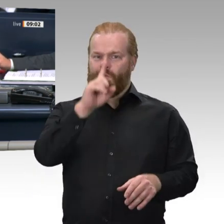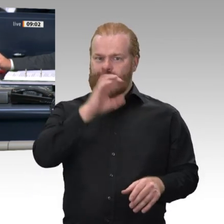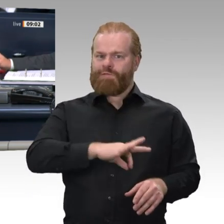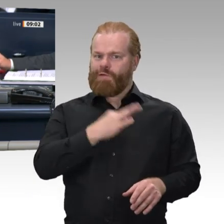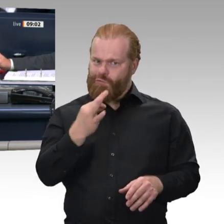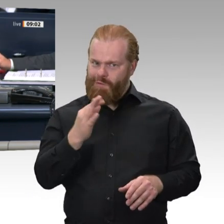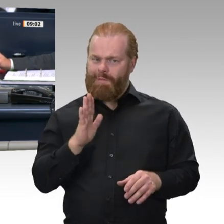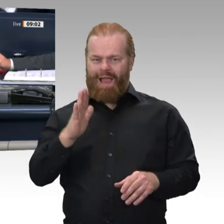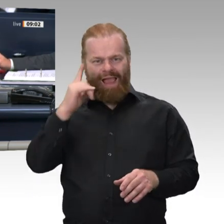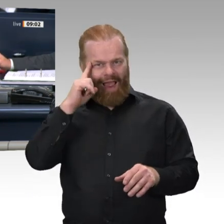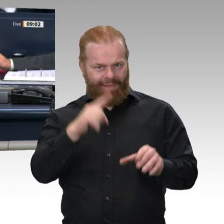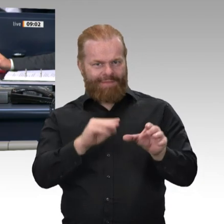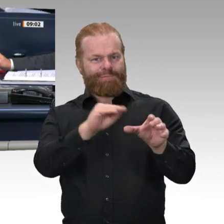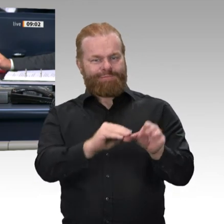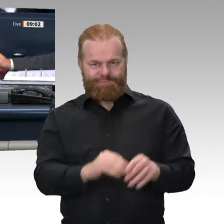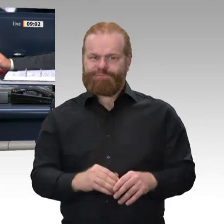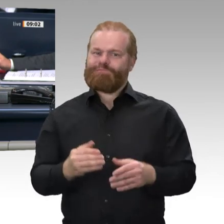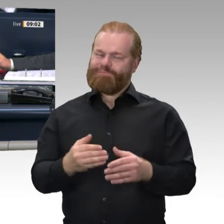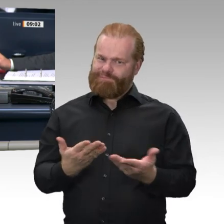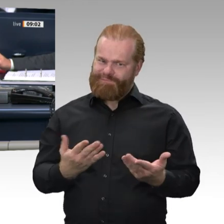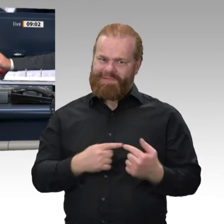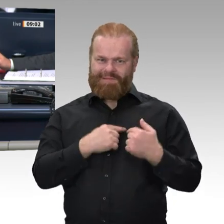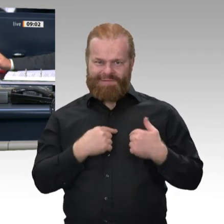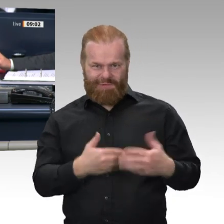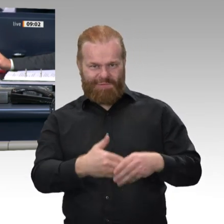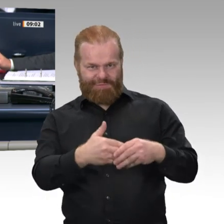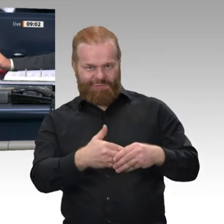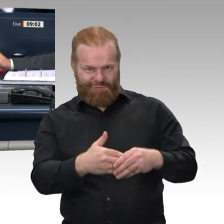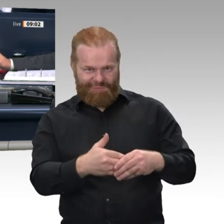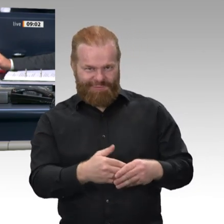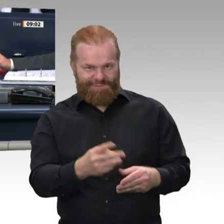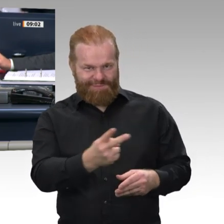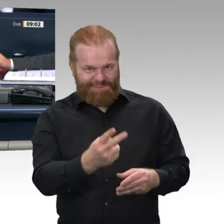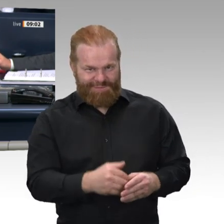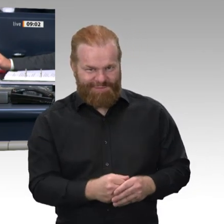beenden - § 126 a Geschäftsordnung Bundestag aufheben“ aufgerufen werden.